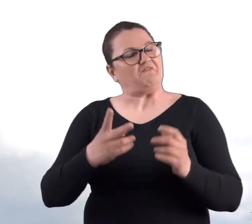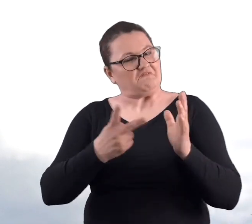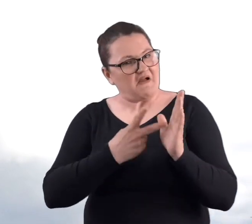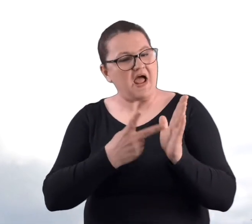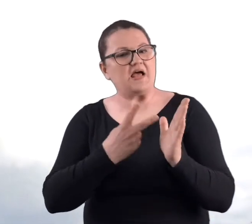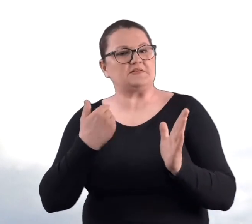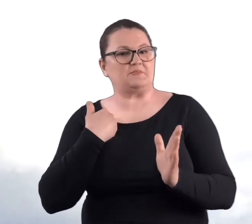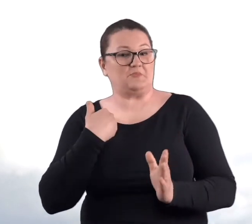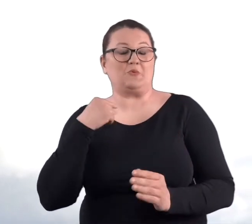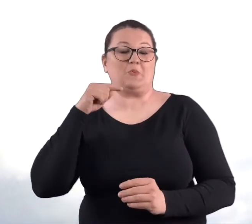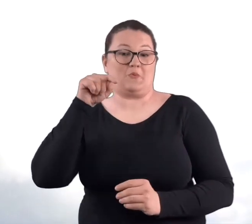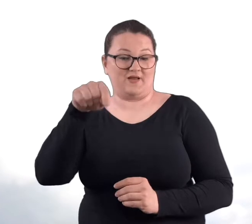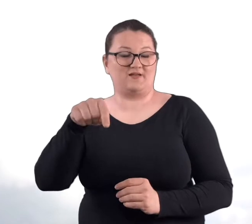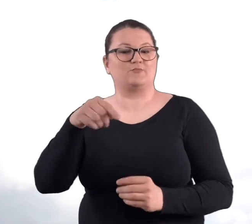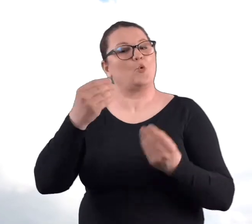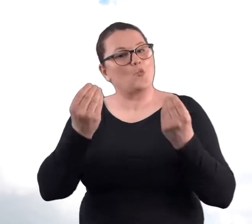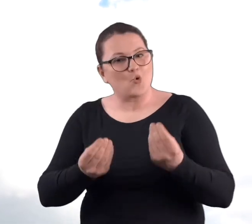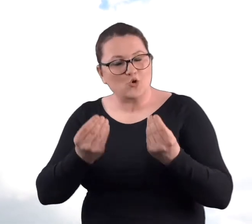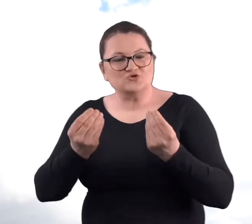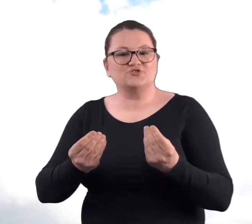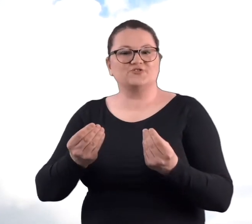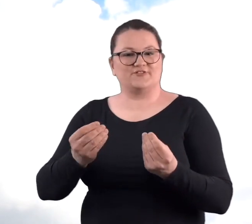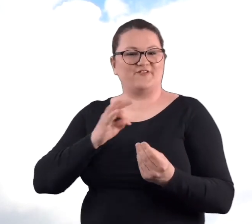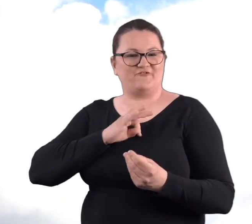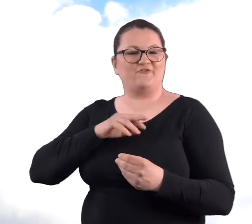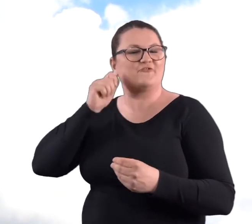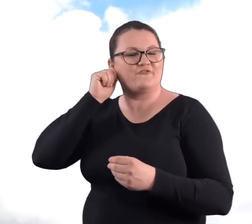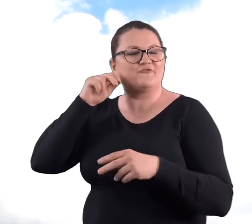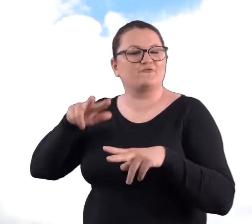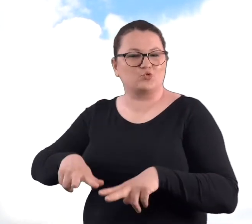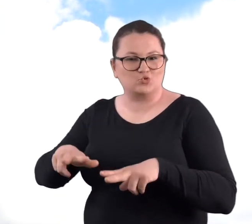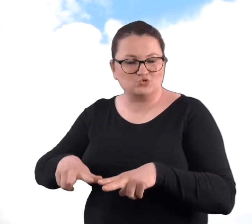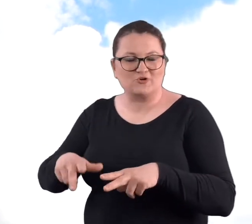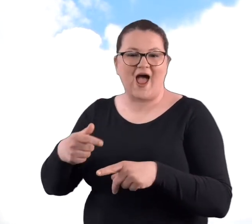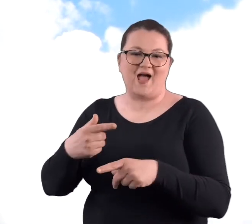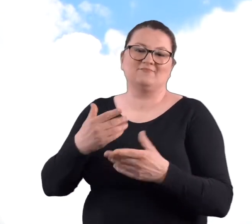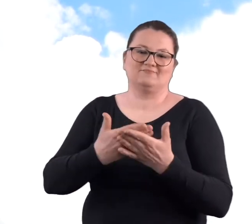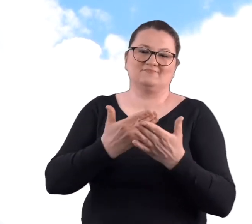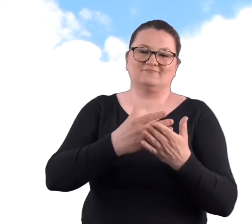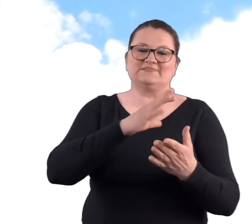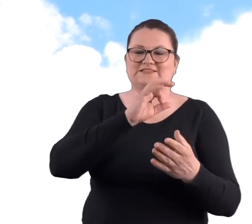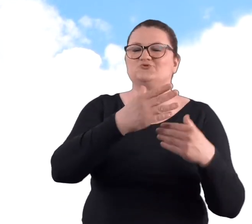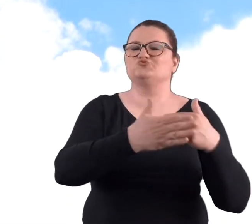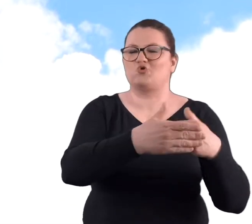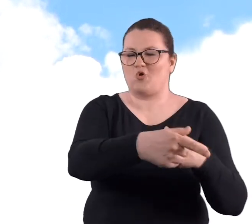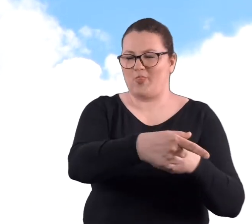Dwa razy mieliśmy tam urodziny wnuczki, bo synowa